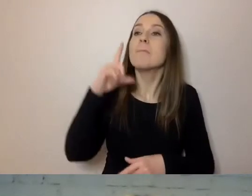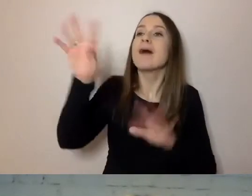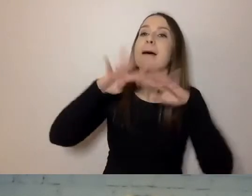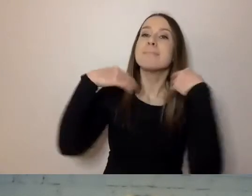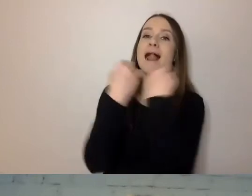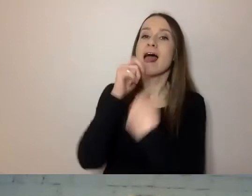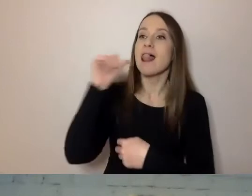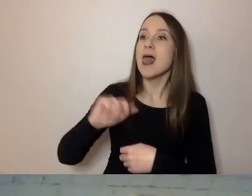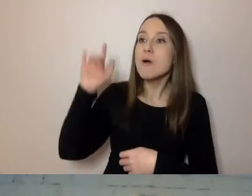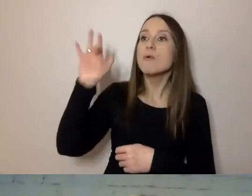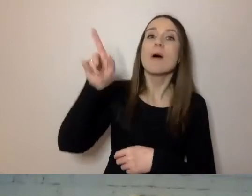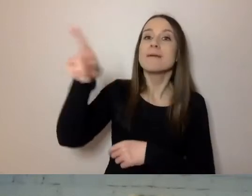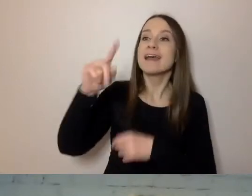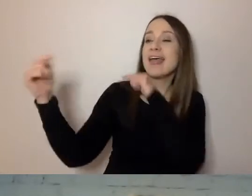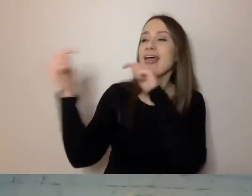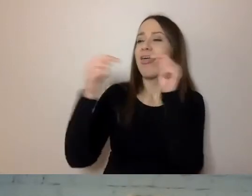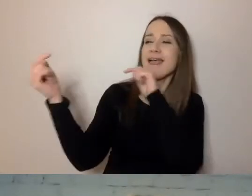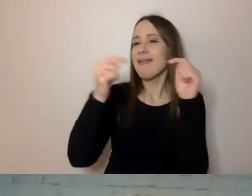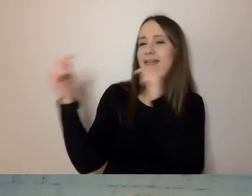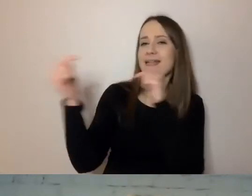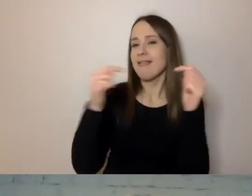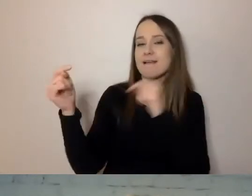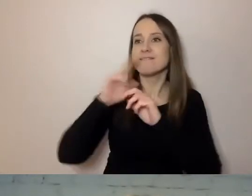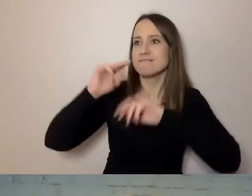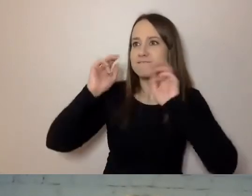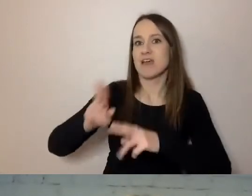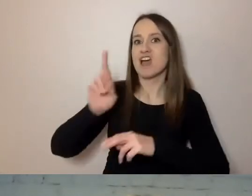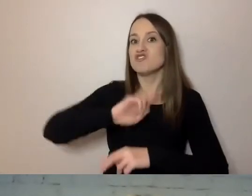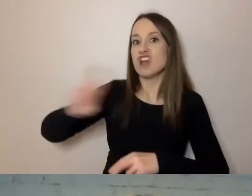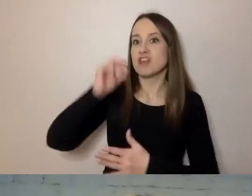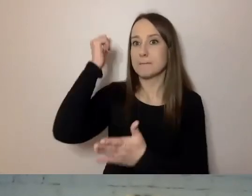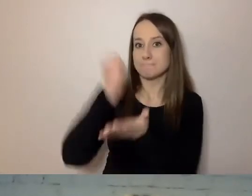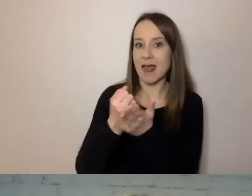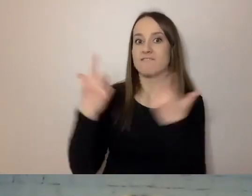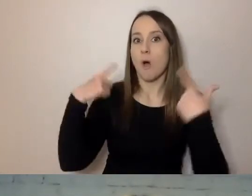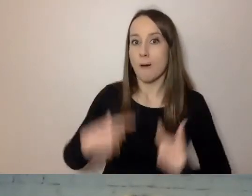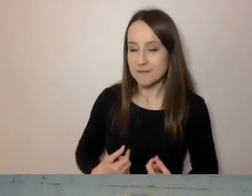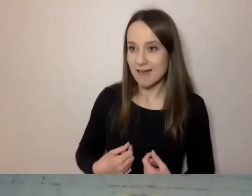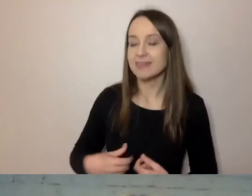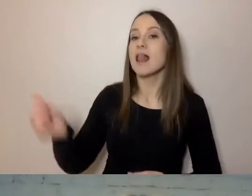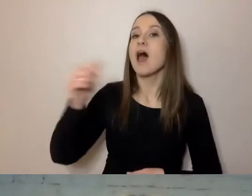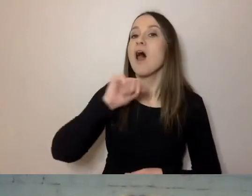dyskutowali tak długo, aż Rzecznik Praw Obywatela Unii Europejskiej, ombudsman,